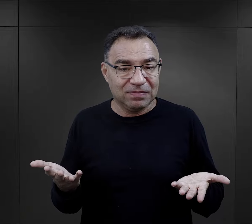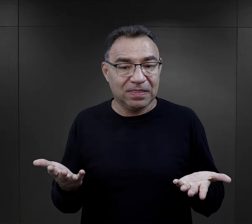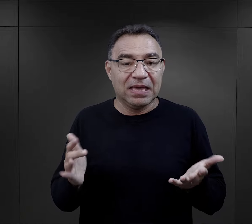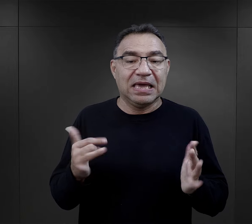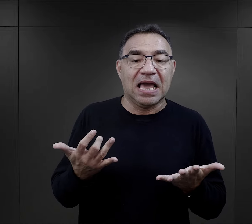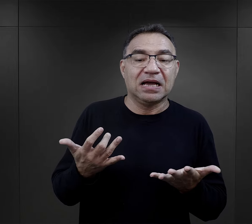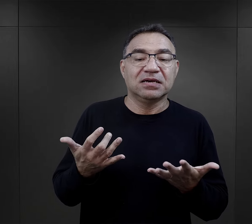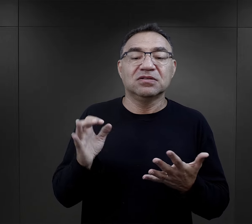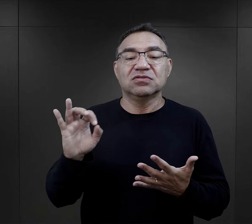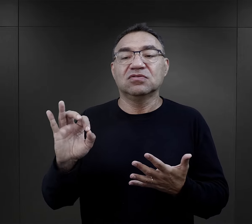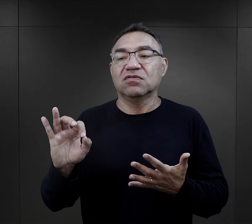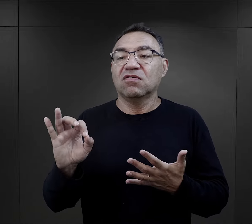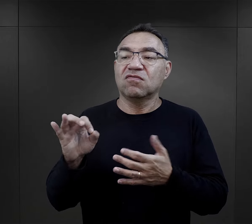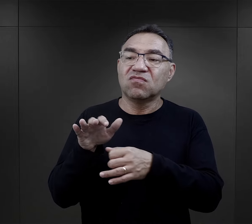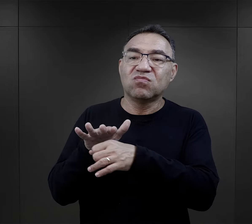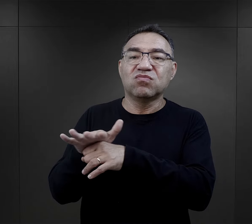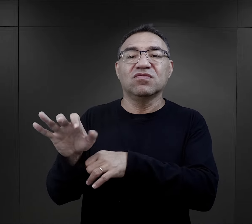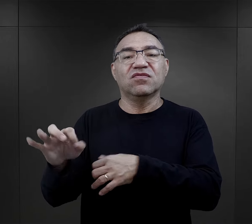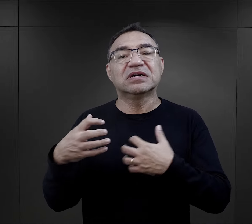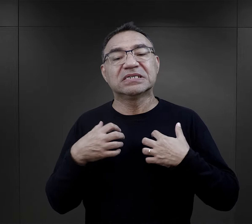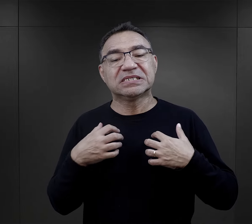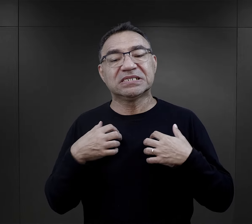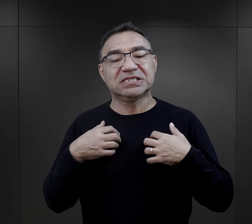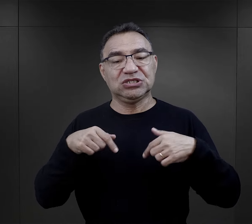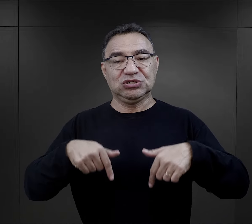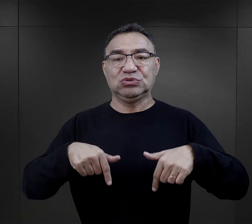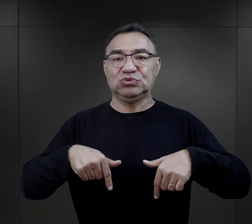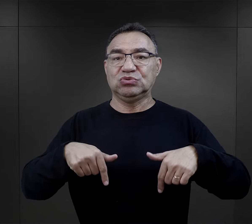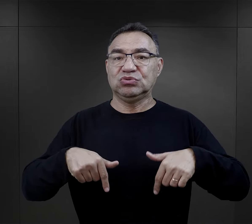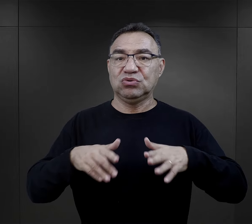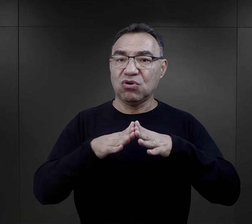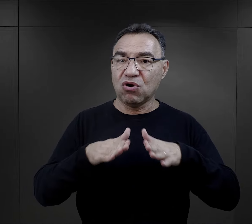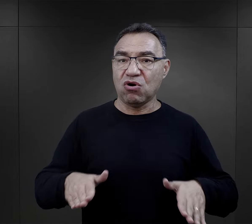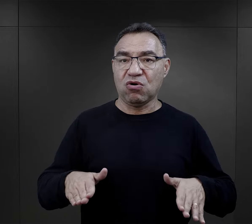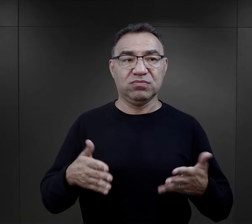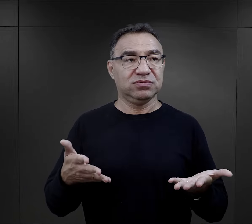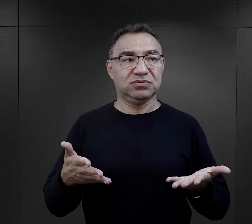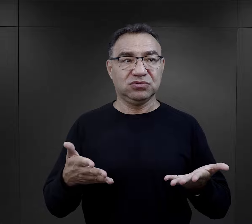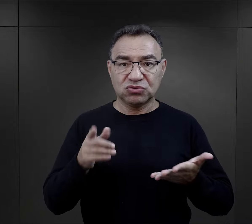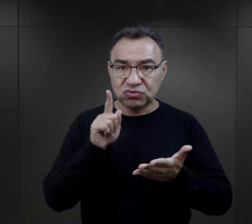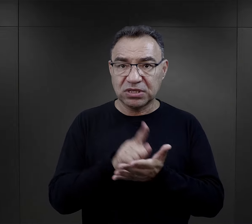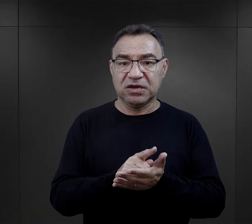i w jaki sposób to wpływało na ich przeżycie obozu,